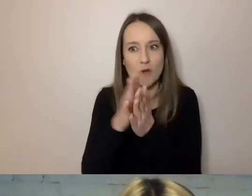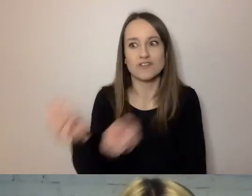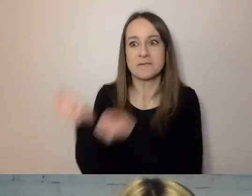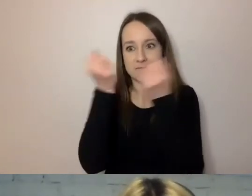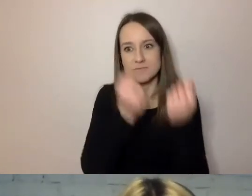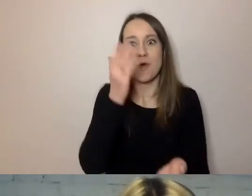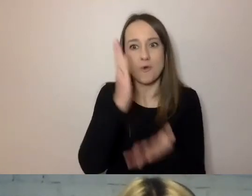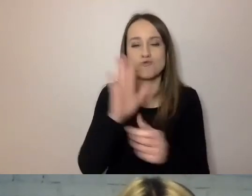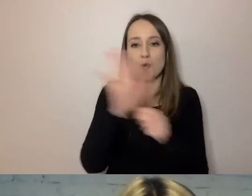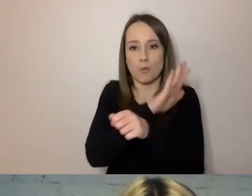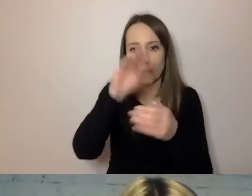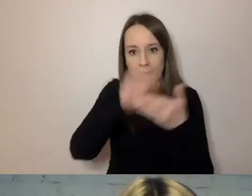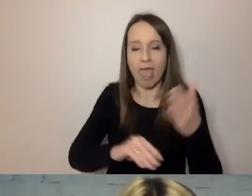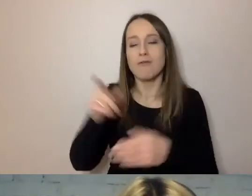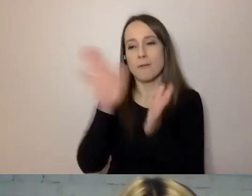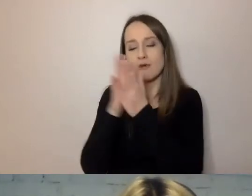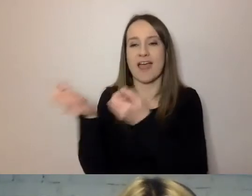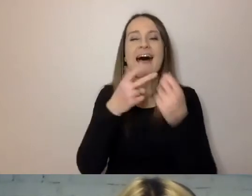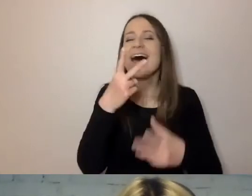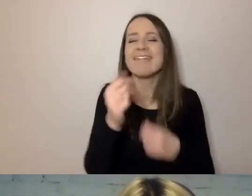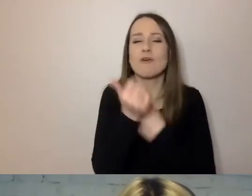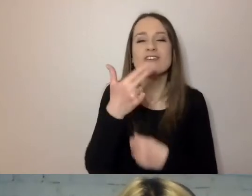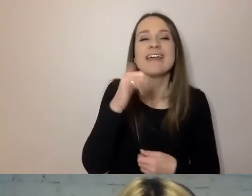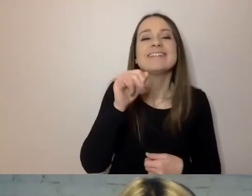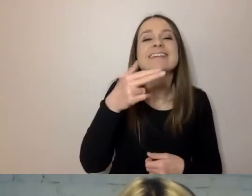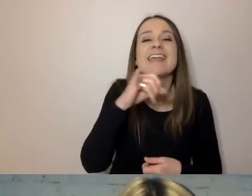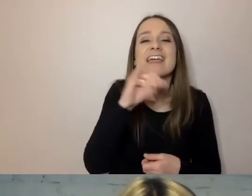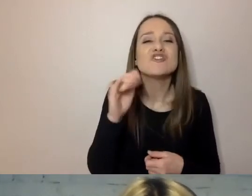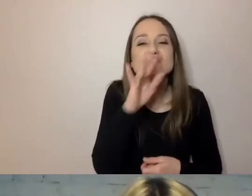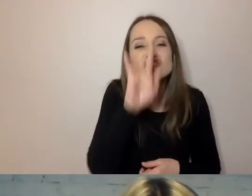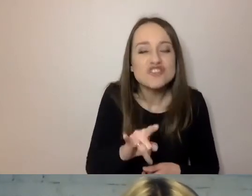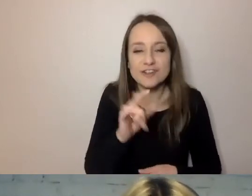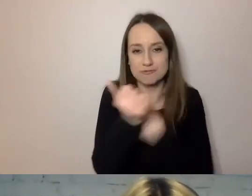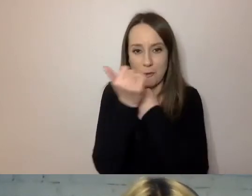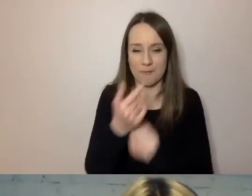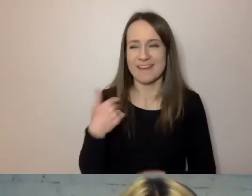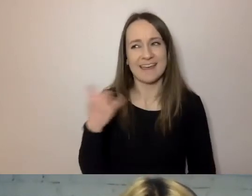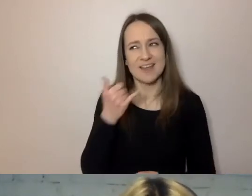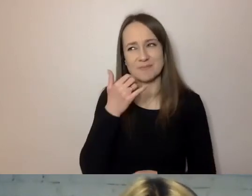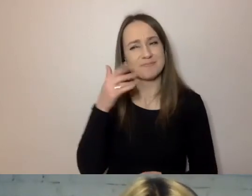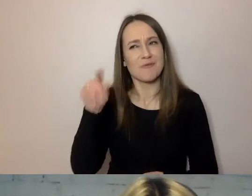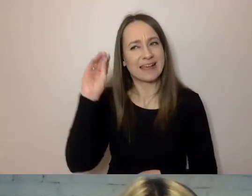a nie „niniejszy dokument”. Podpowiadam zawsze urzędnikom, żeby stosowali takie kryterium: